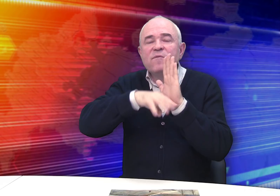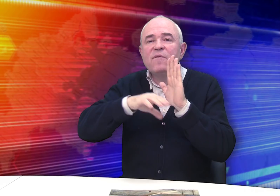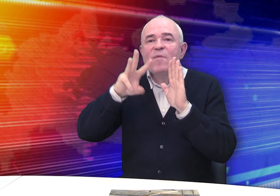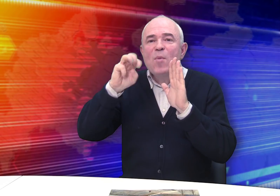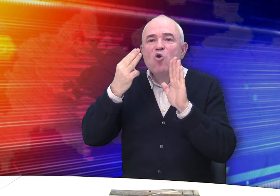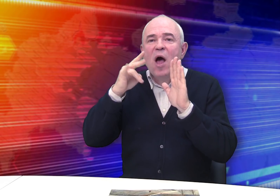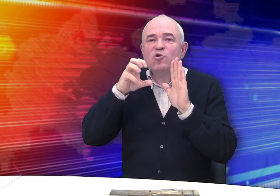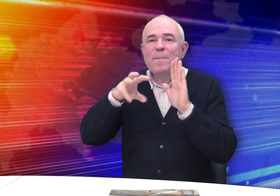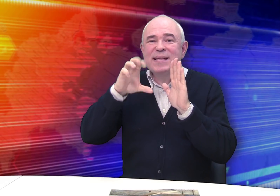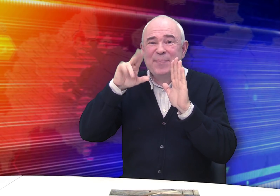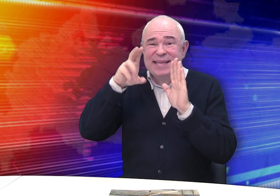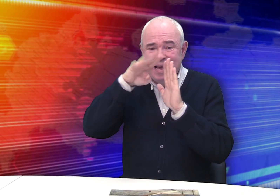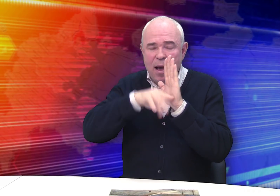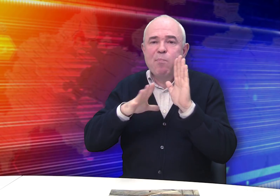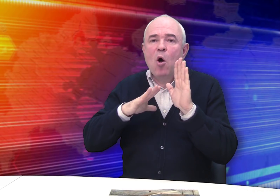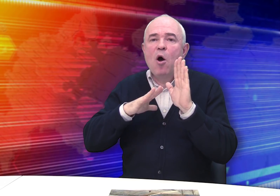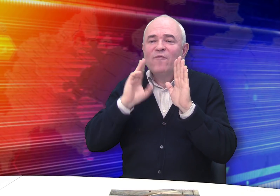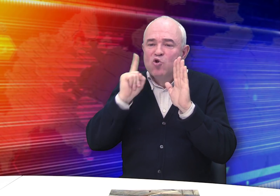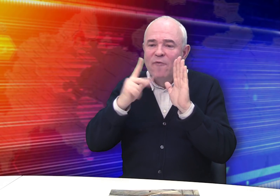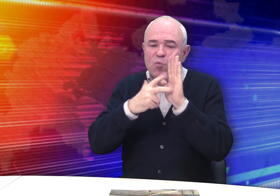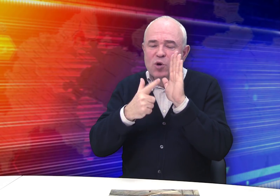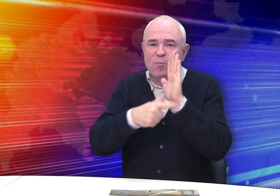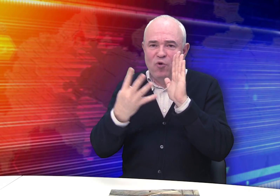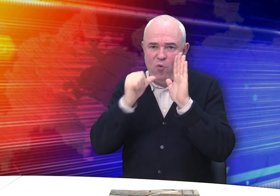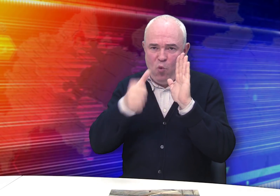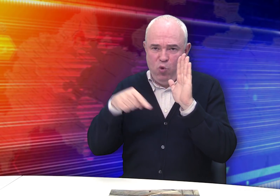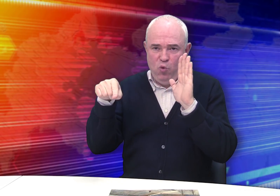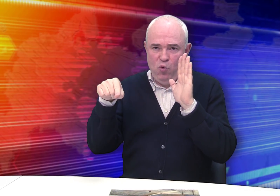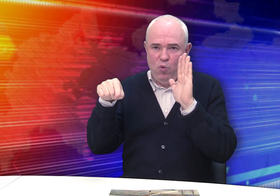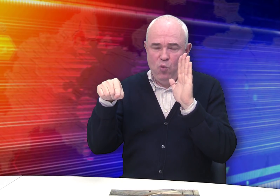в мещанских списках г. Рязани упоминается в 1874 году.